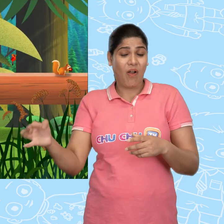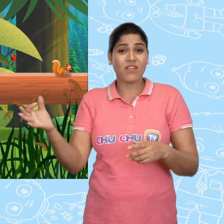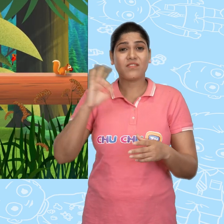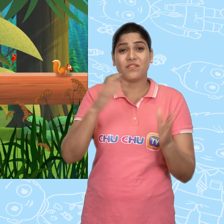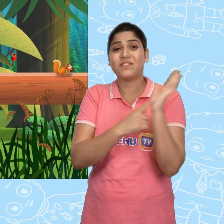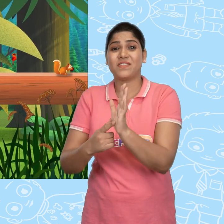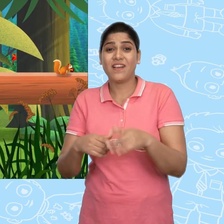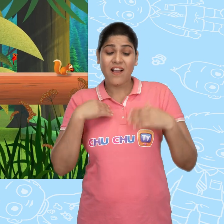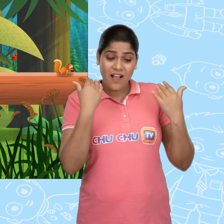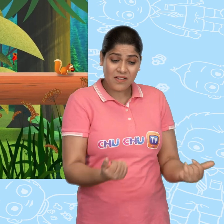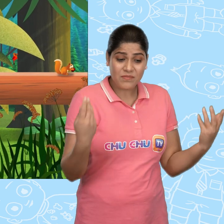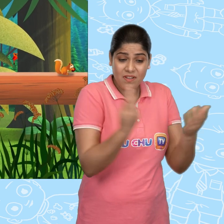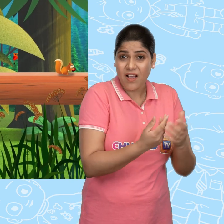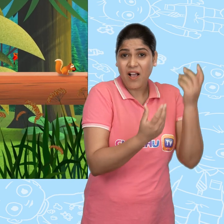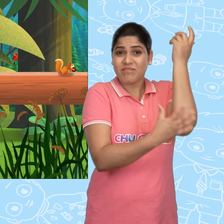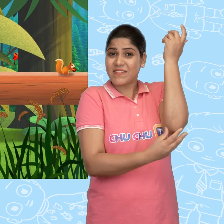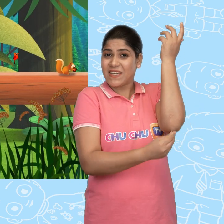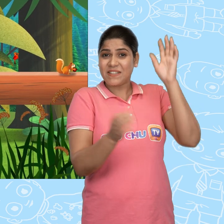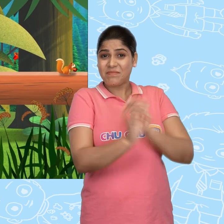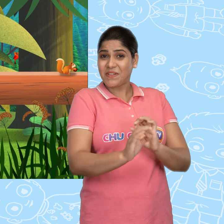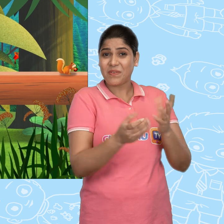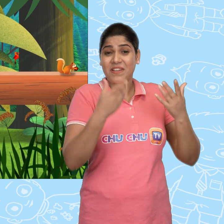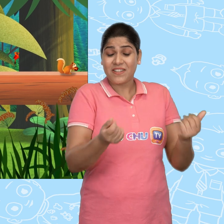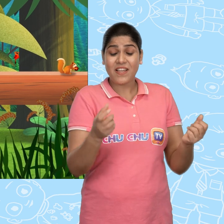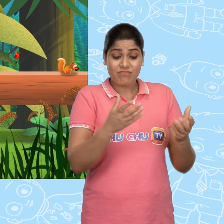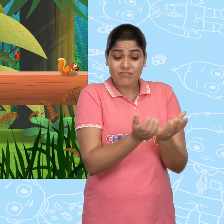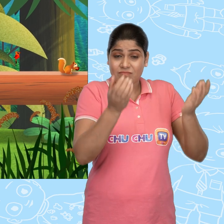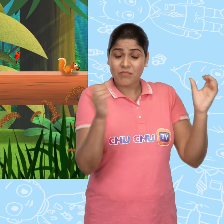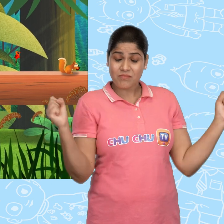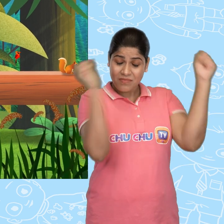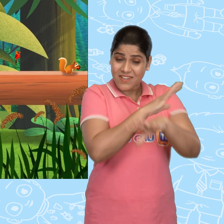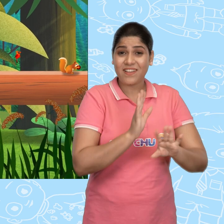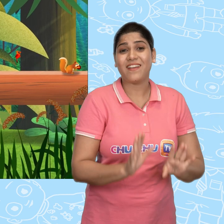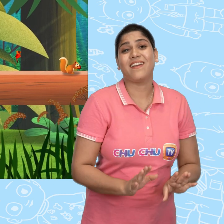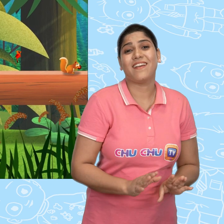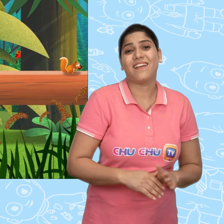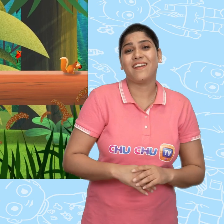अब से हम लोग गरीब नहीं कहलाये जाएंगे Jill ये कटोरा चमत्कारी है!